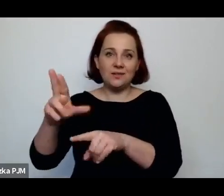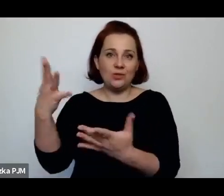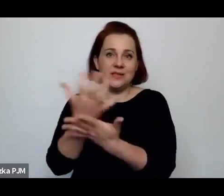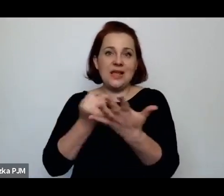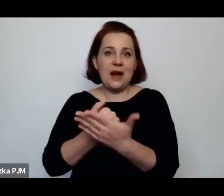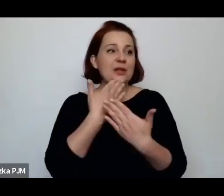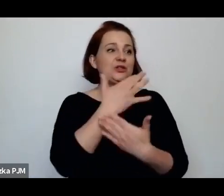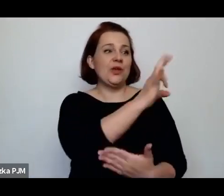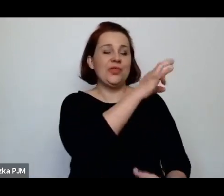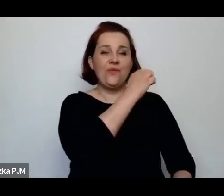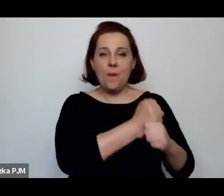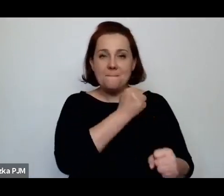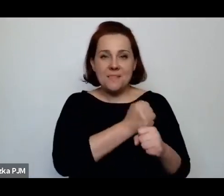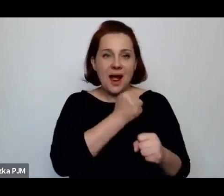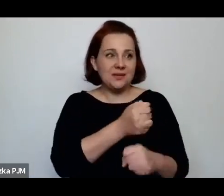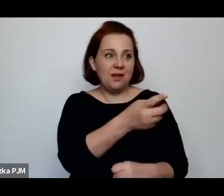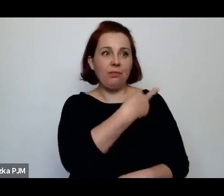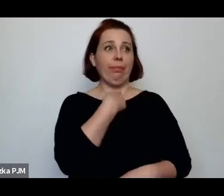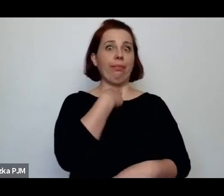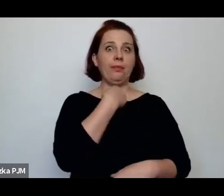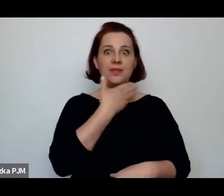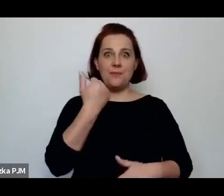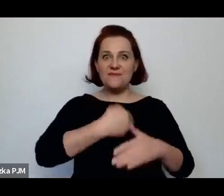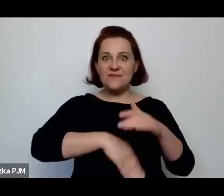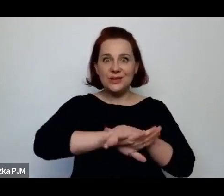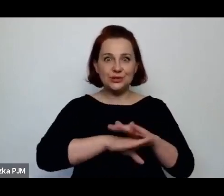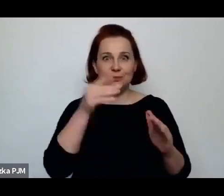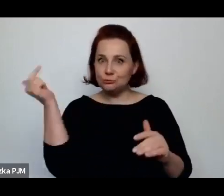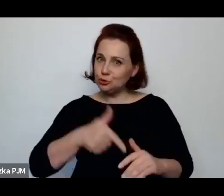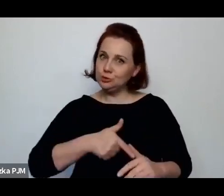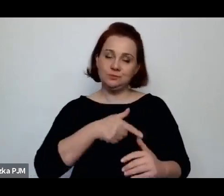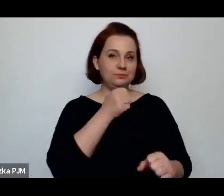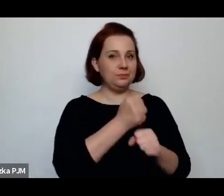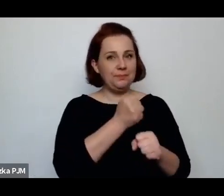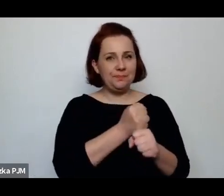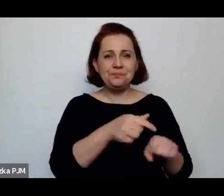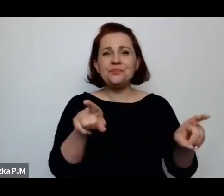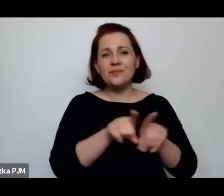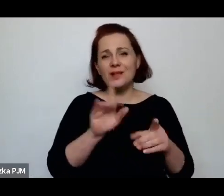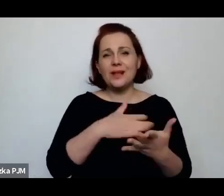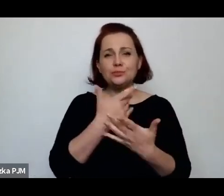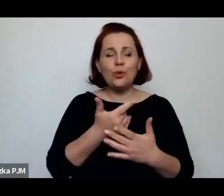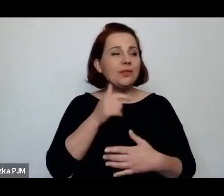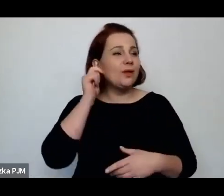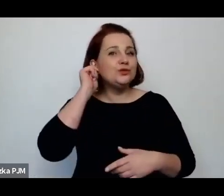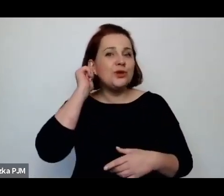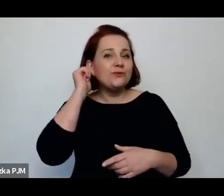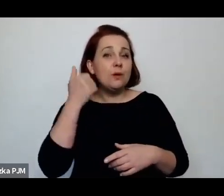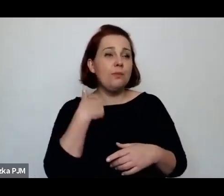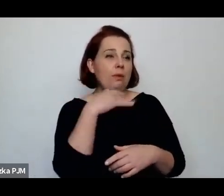jeszcze sieć cała ludzi, która np. wysyłali dziewczyny do Argentyny – też taki proceder